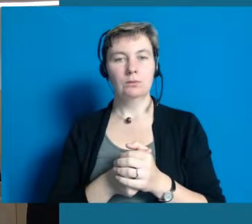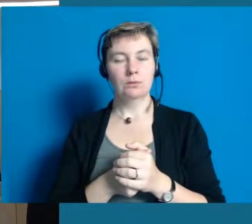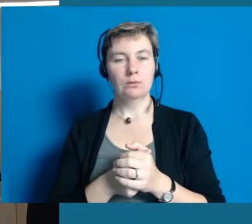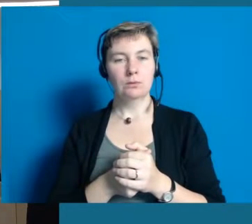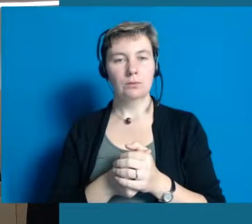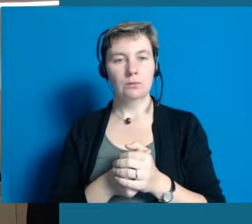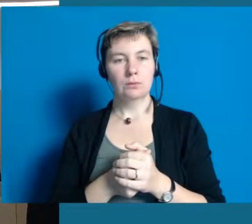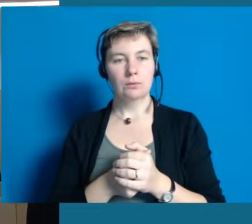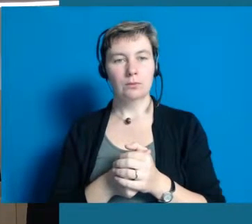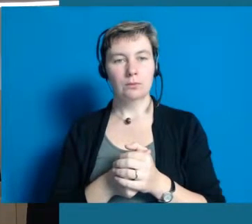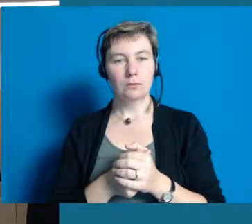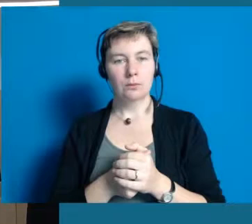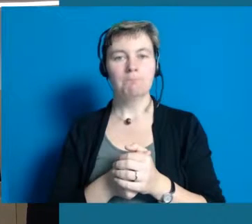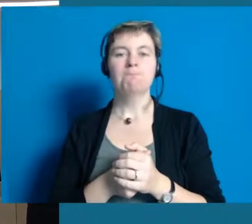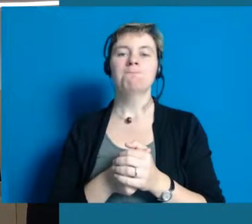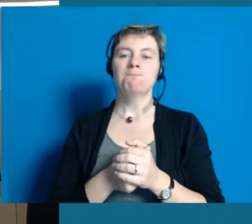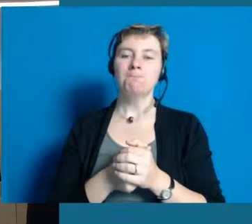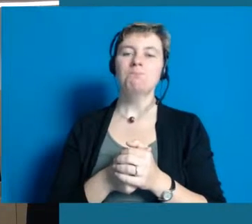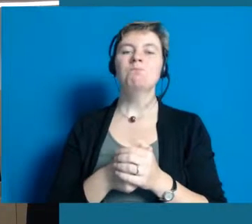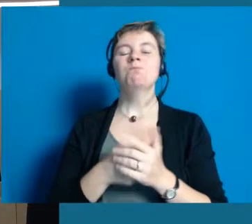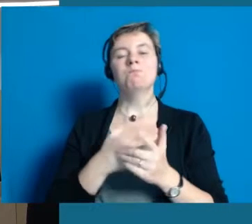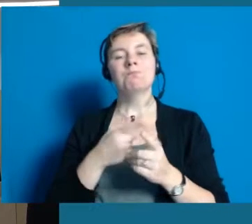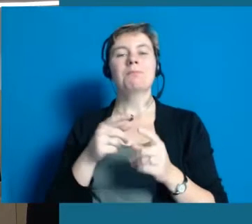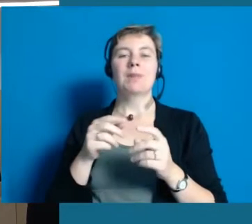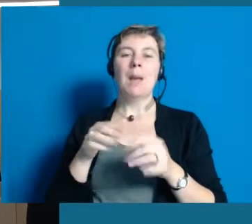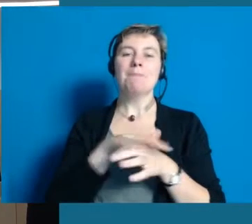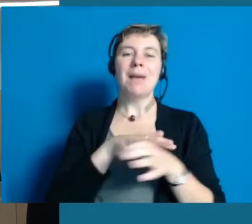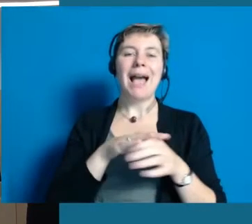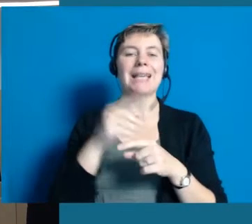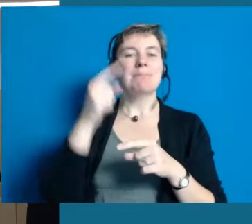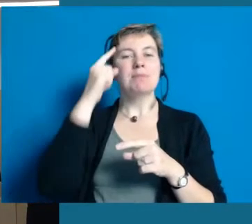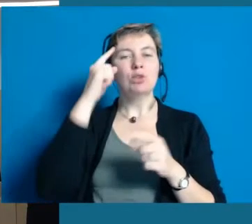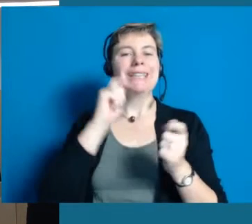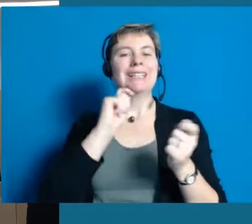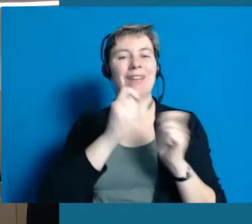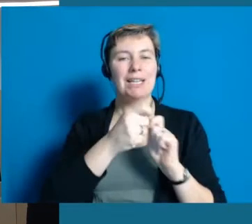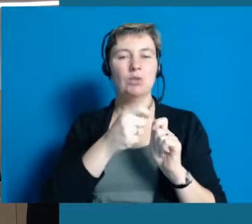Wir haben viel zu tun im Punkt Bewusstseinsveränderung.